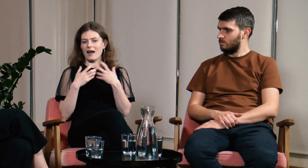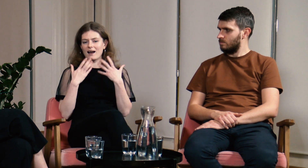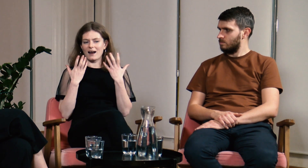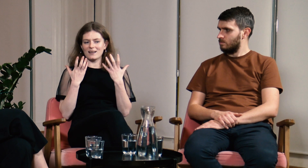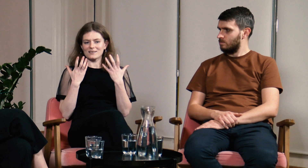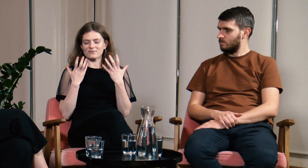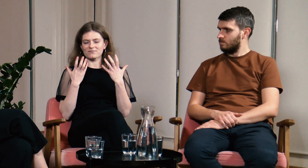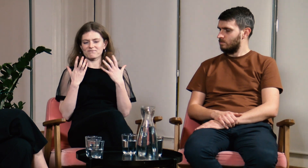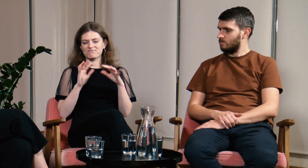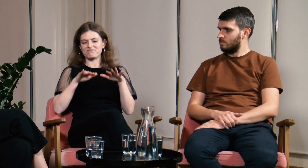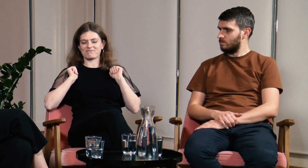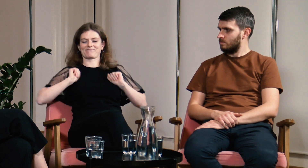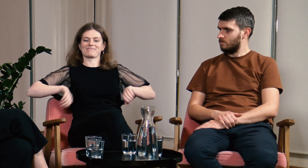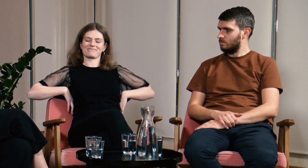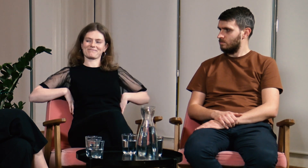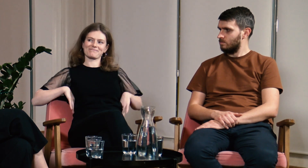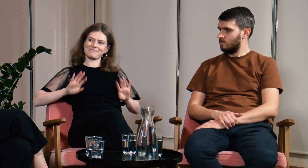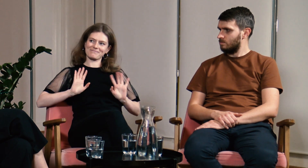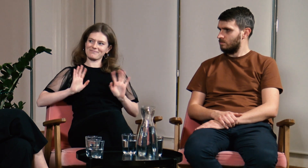ale się tego nie podjęłam.